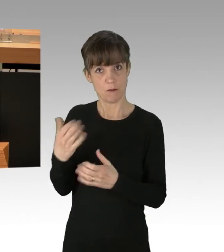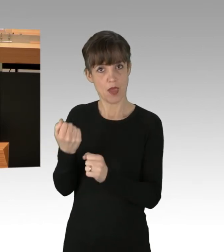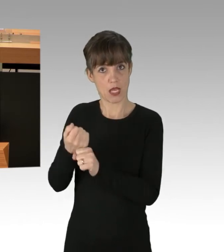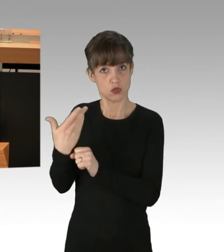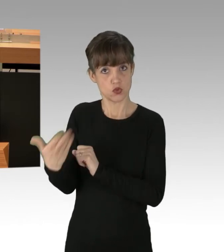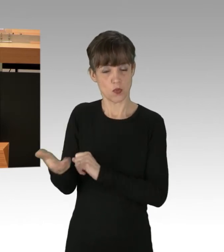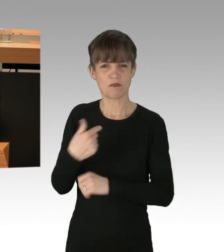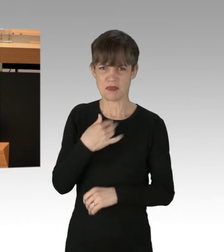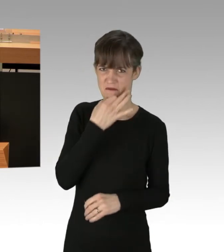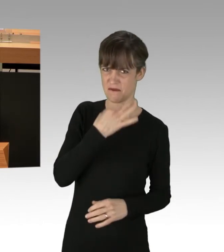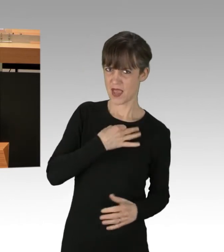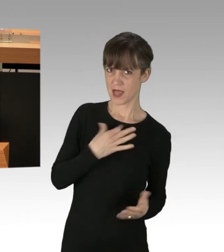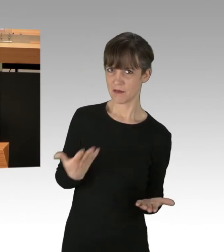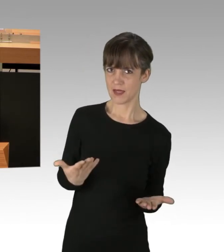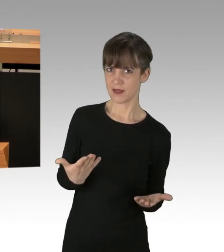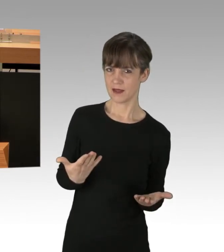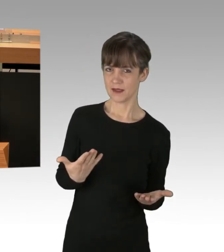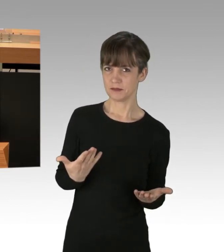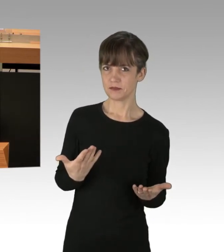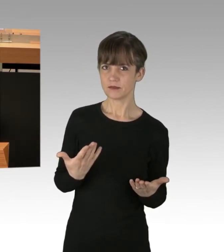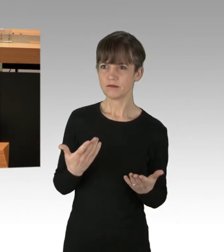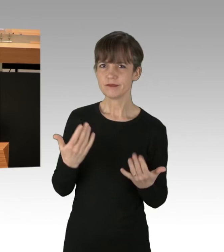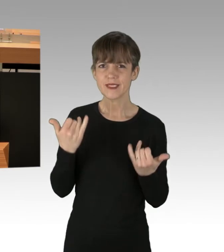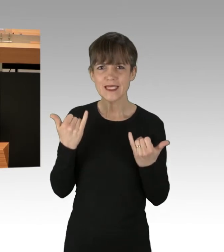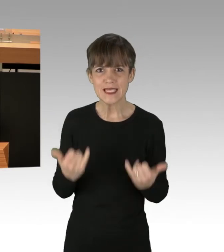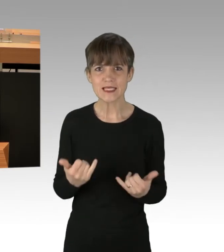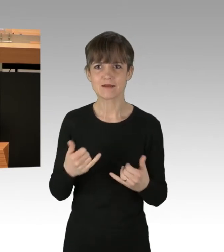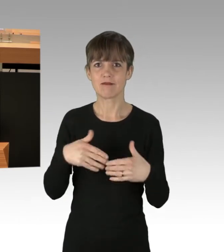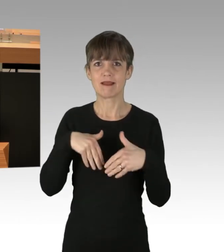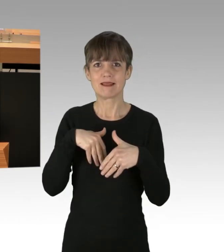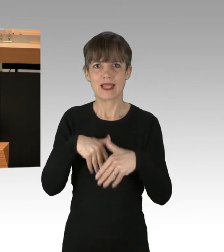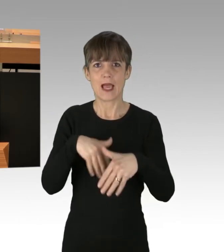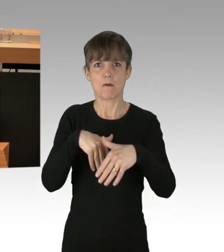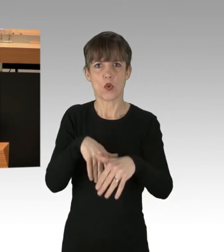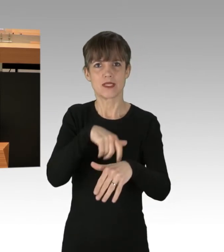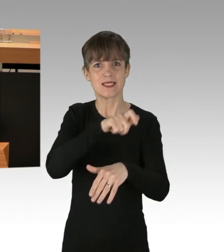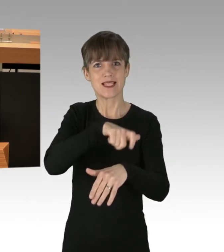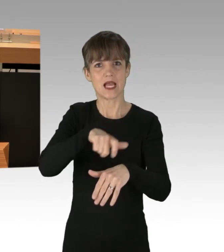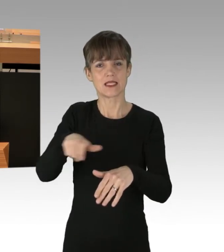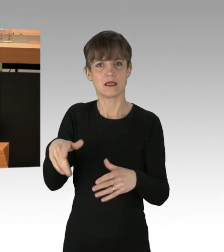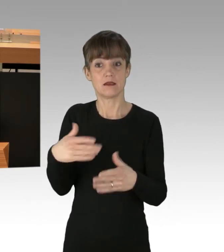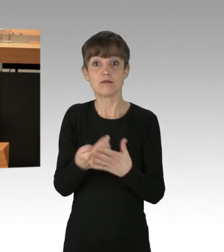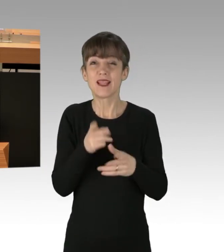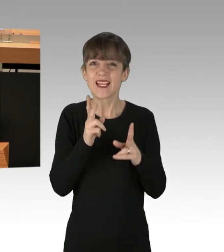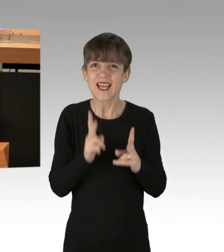Und ich frage mich: Was in aller Welt hindert Demonstrierende daran, dieses Recht, das ihnen weit, weit entgegenkommt,